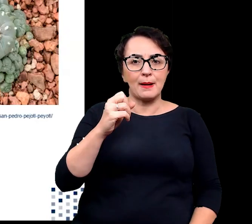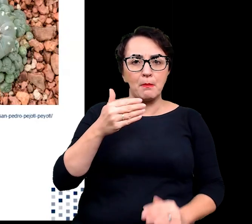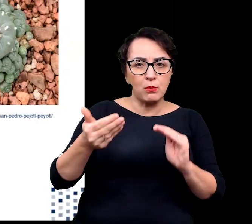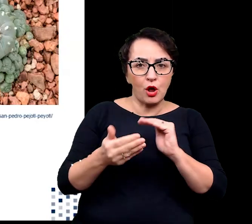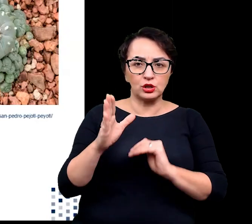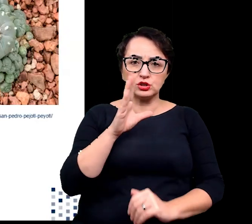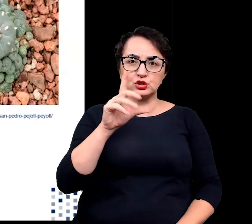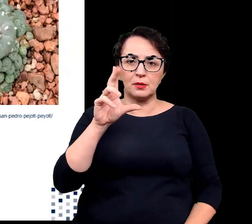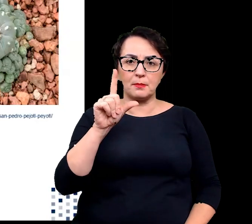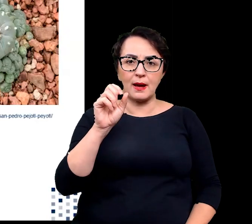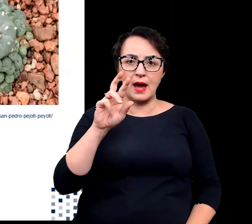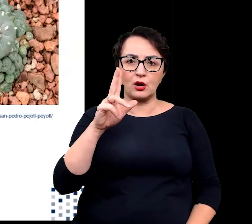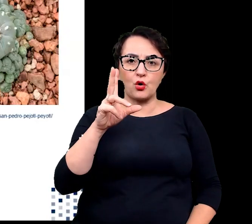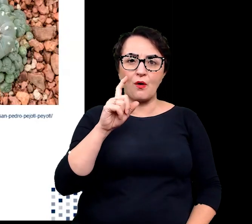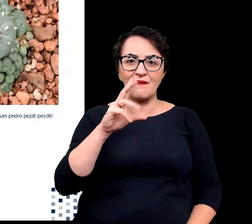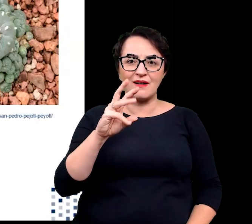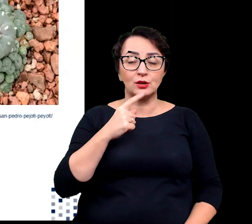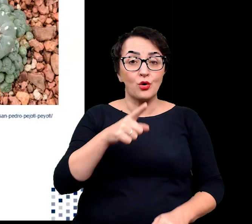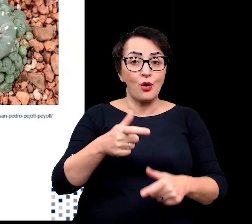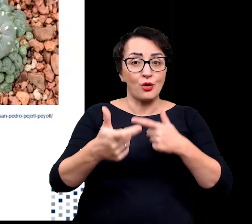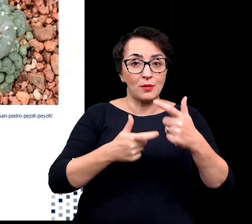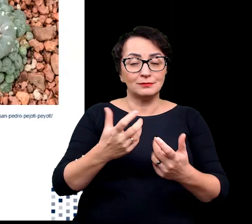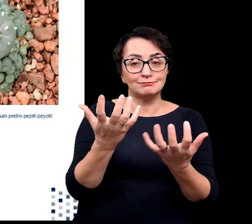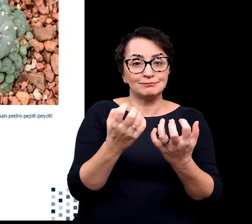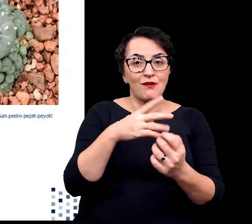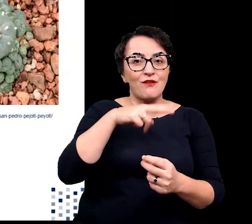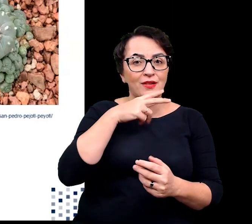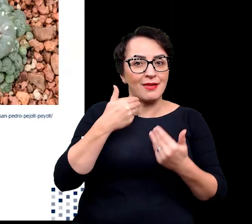Przystosowanie to odgrywa znaczącą rolę w pobieraniu wody.